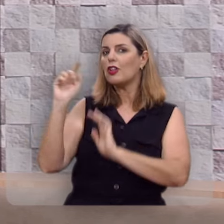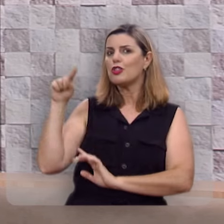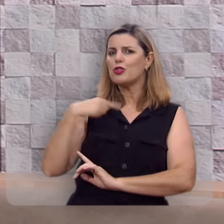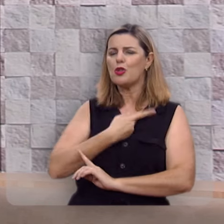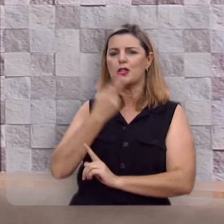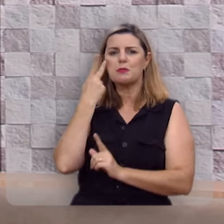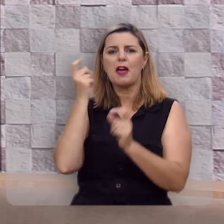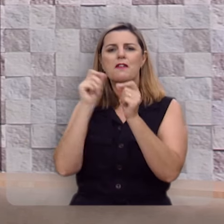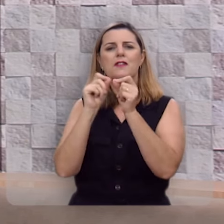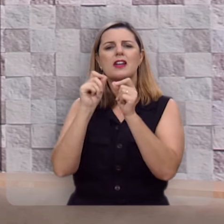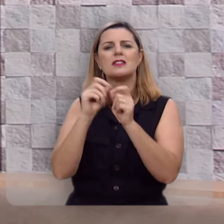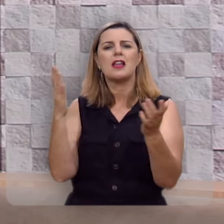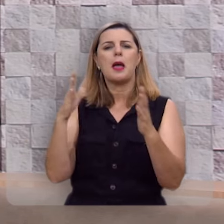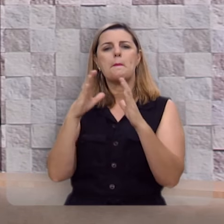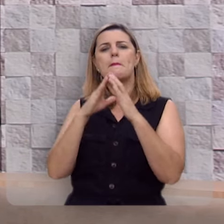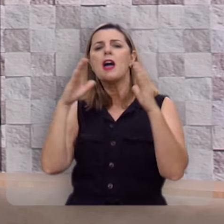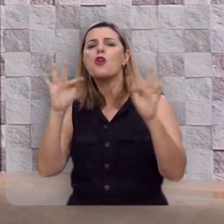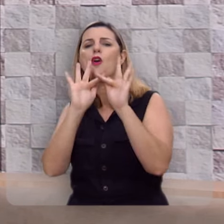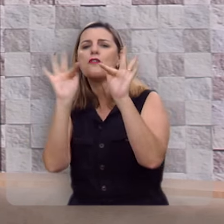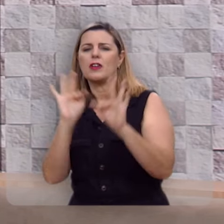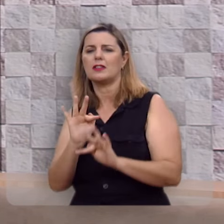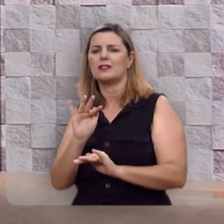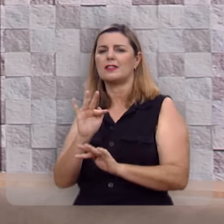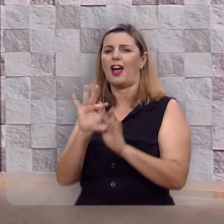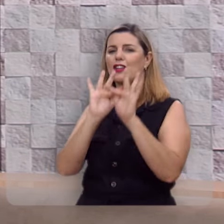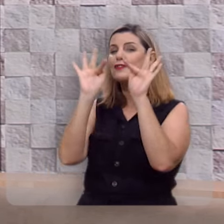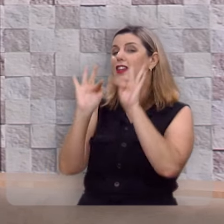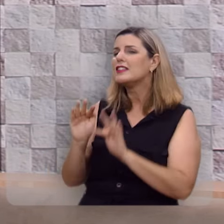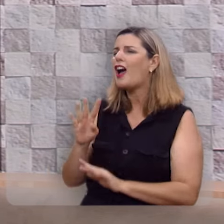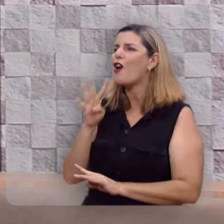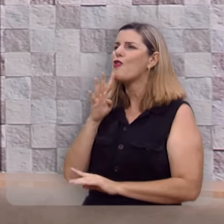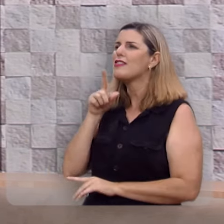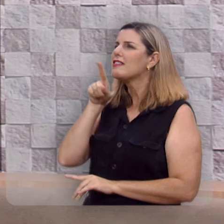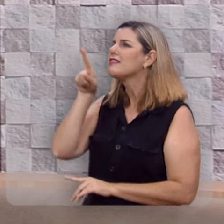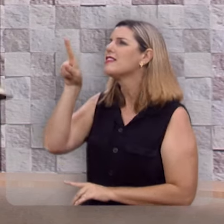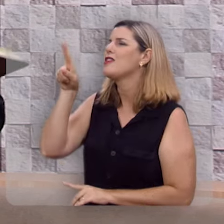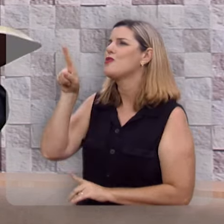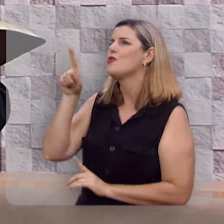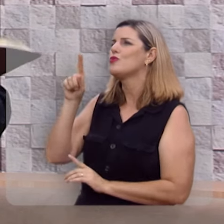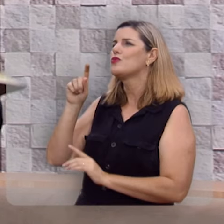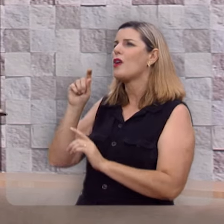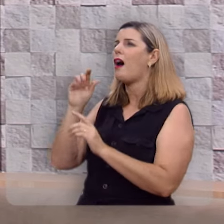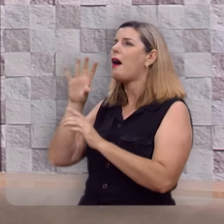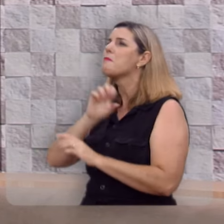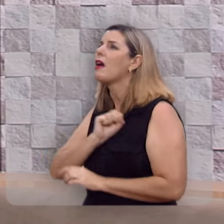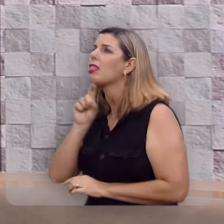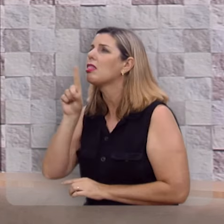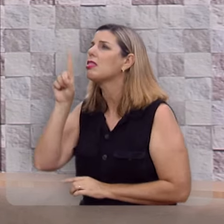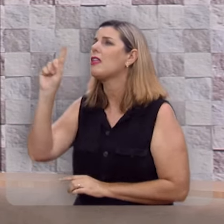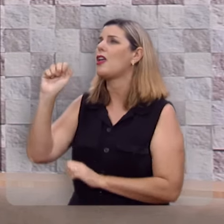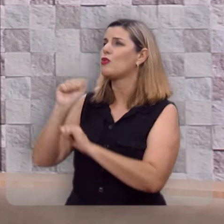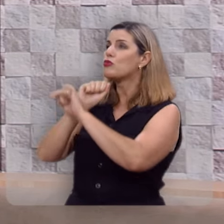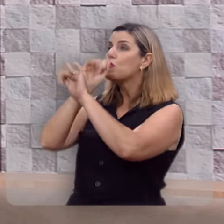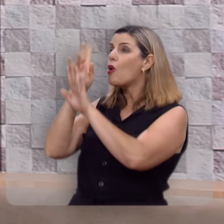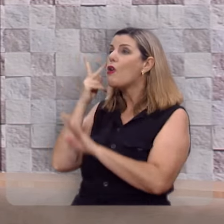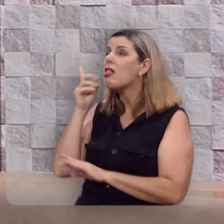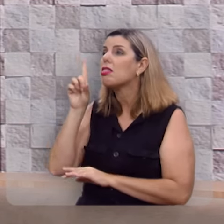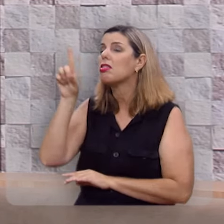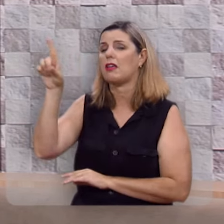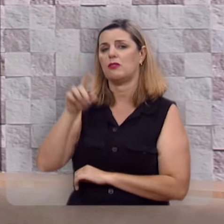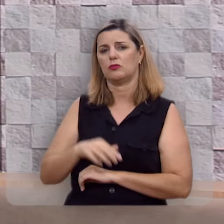a felicidade de conhecê-lo, de amá-lo, de fruí-lo, de glorificá-lo.